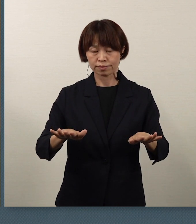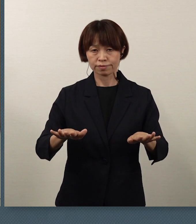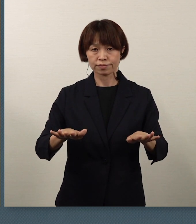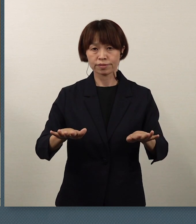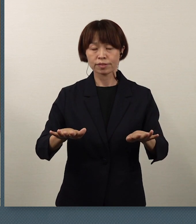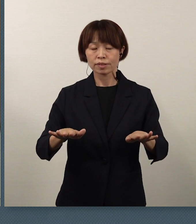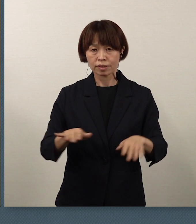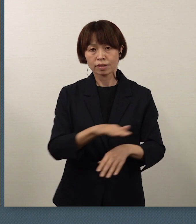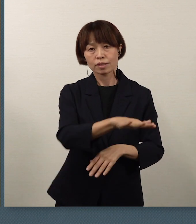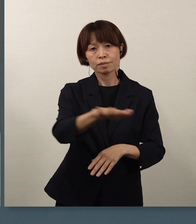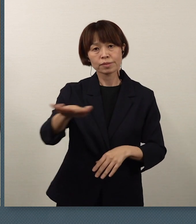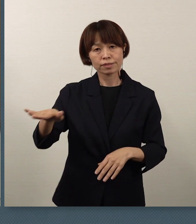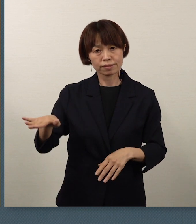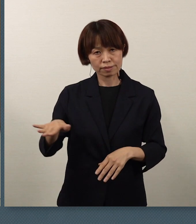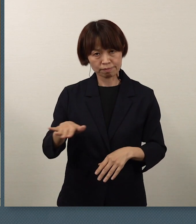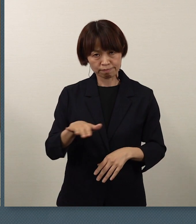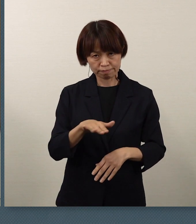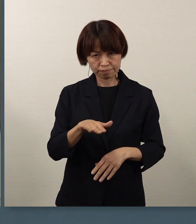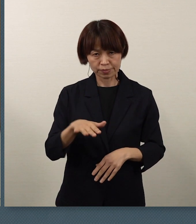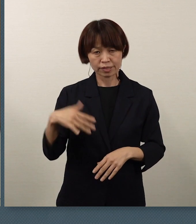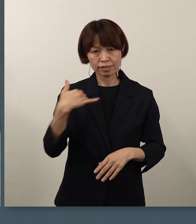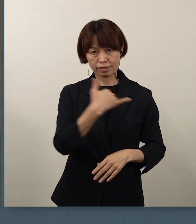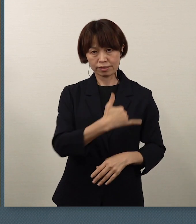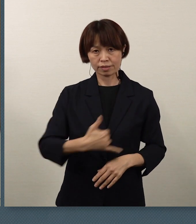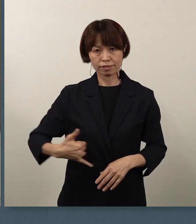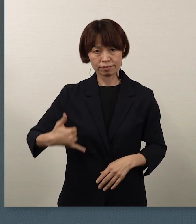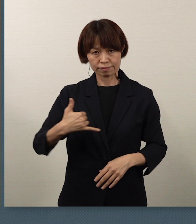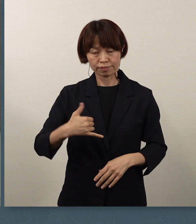皆さん方にとって、一生に一度です